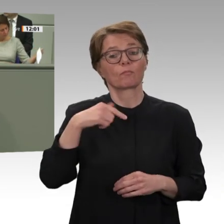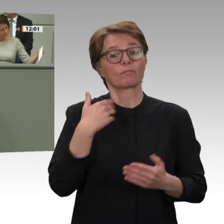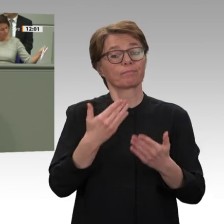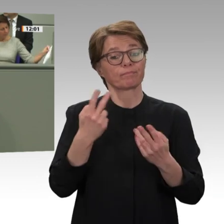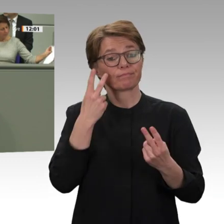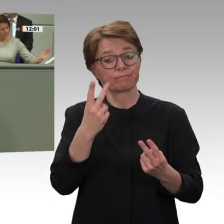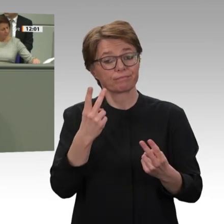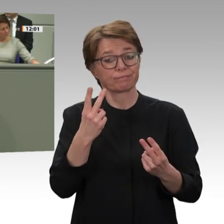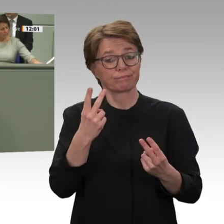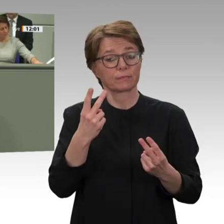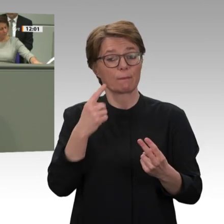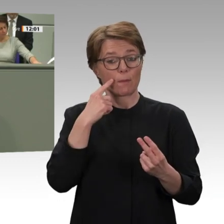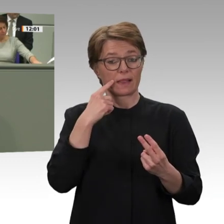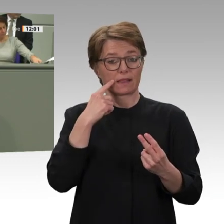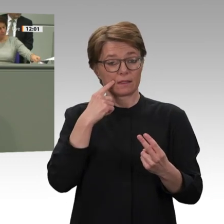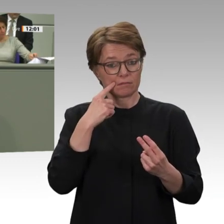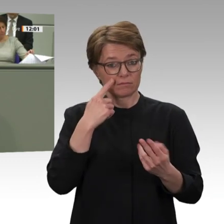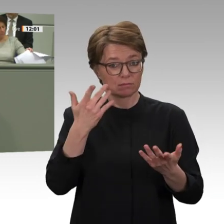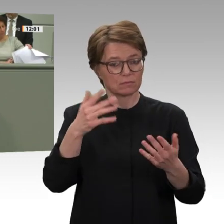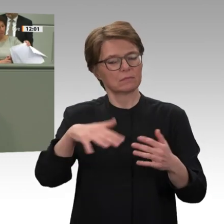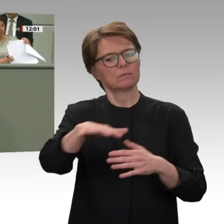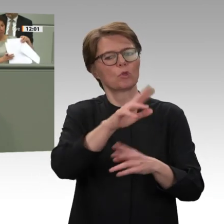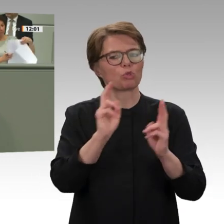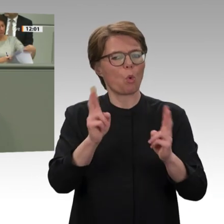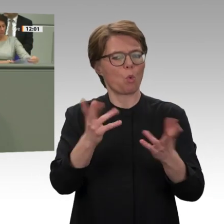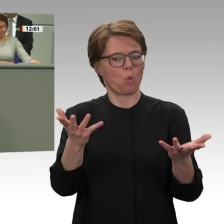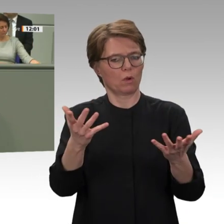Friedensabkommen zu erreichen, und zwar für alle Regionen, in denen diese Konflikte